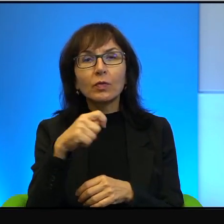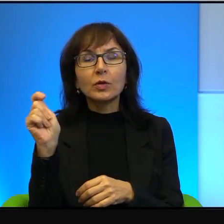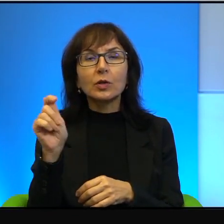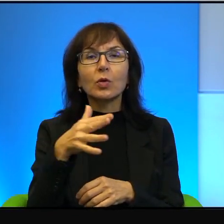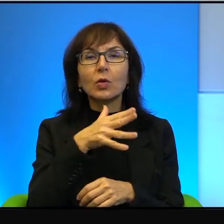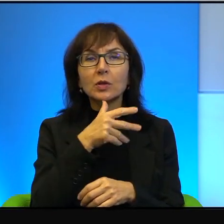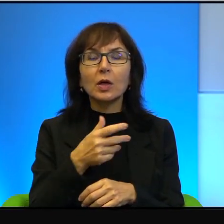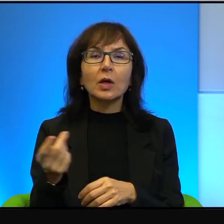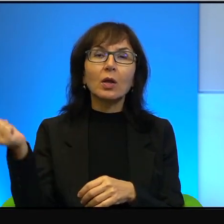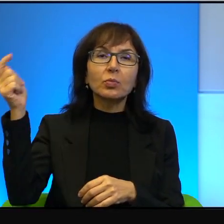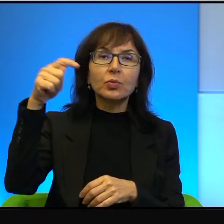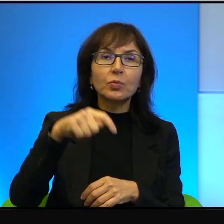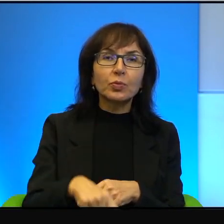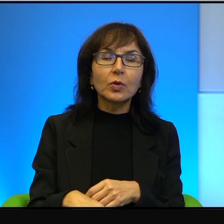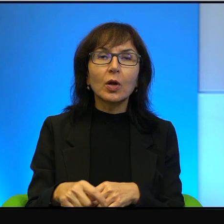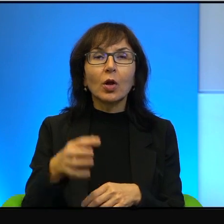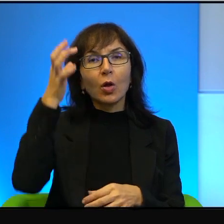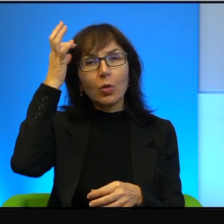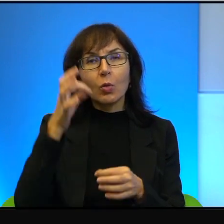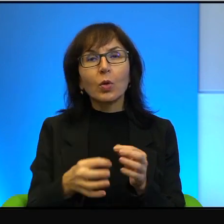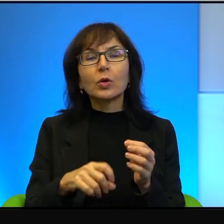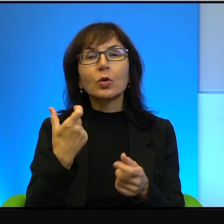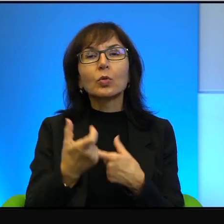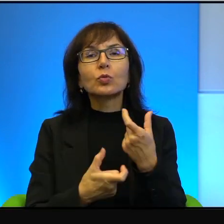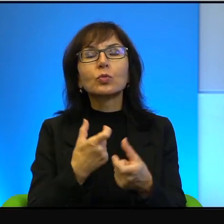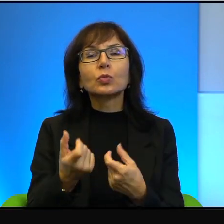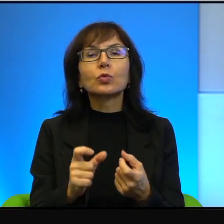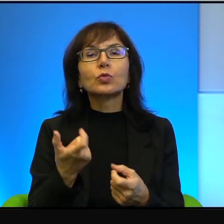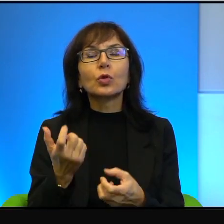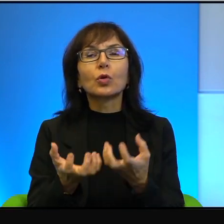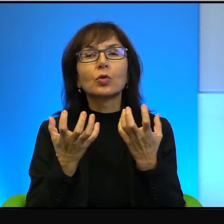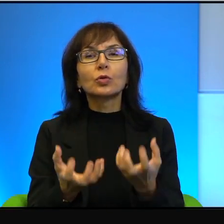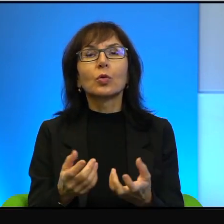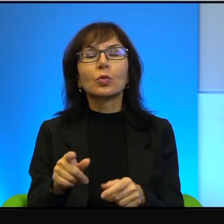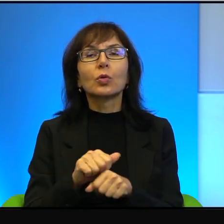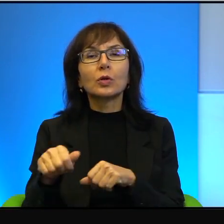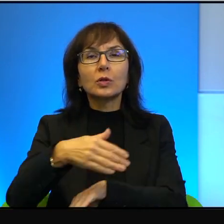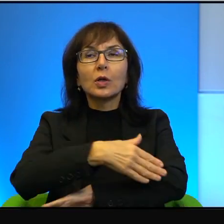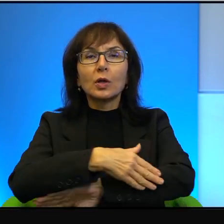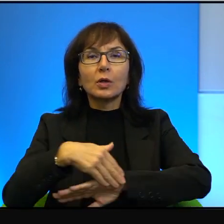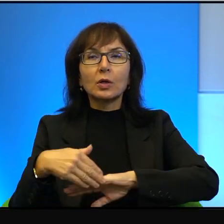Z Izraela robią dokładnie co chcą. To jest granica od jakiegoś czasu